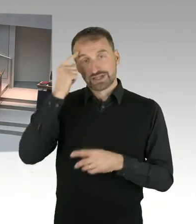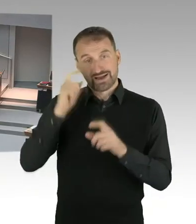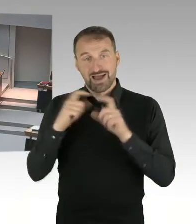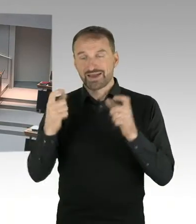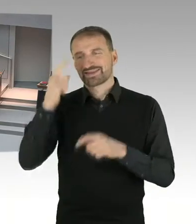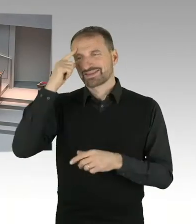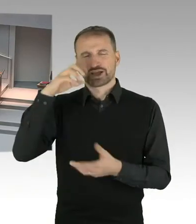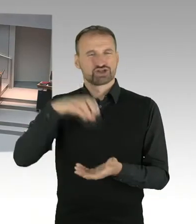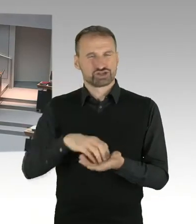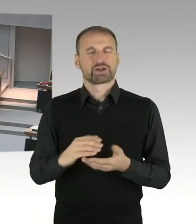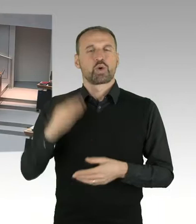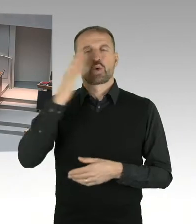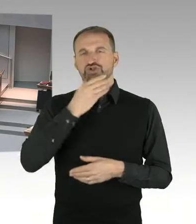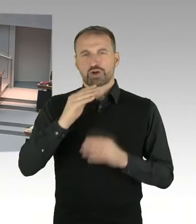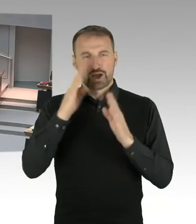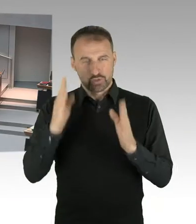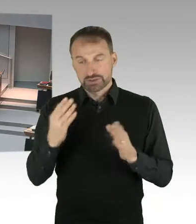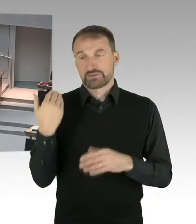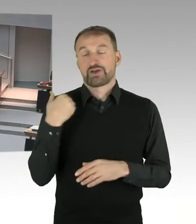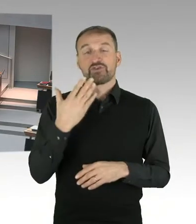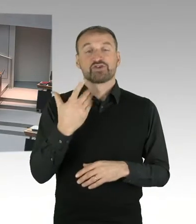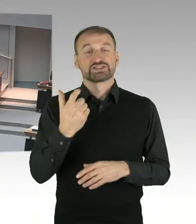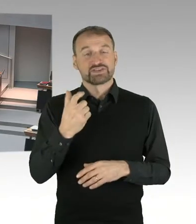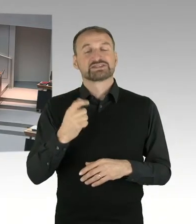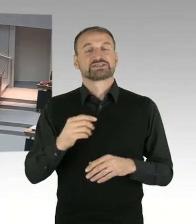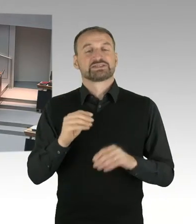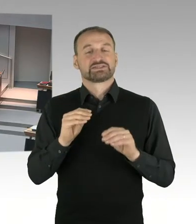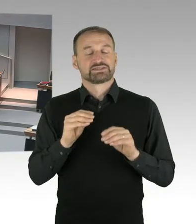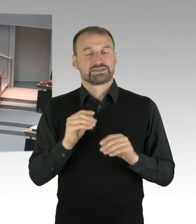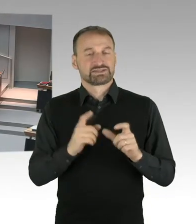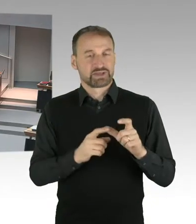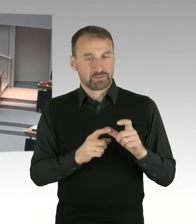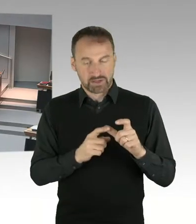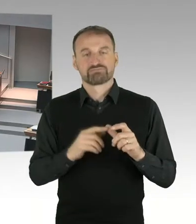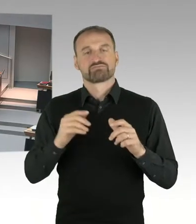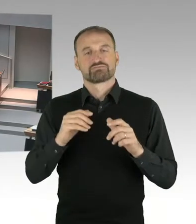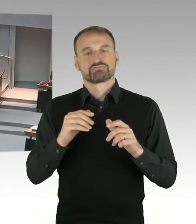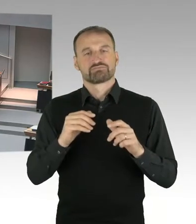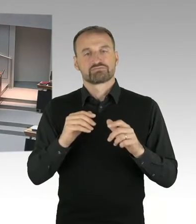Basis und Grundlage für das Zusammentreten war auf der einen Seite Berichte von Frau Birthler